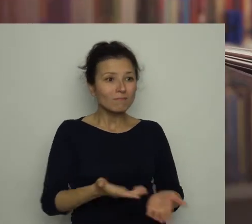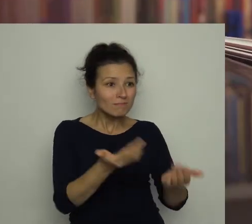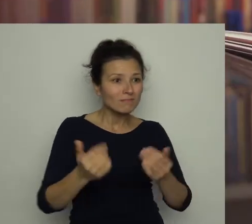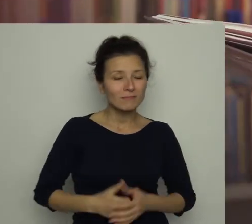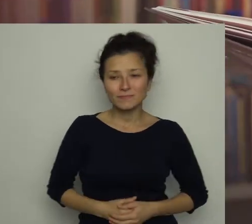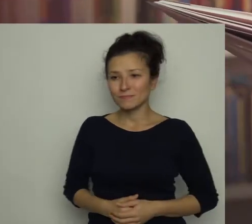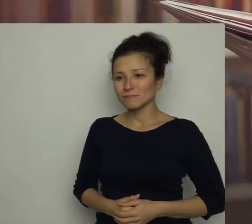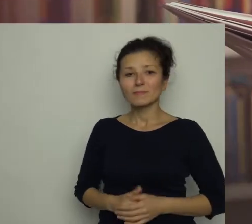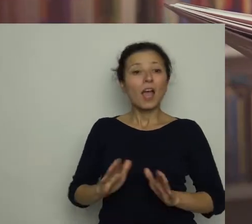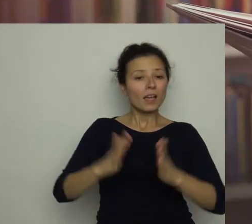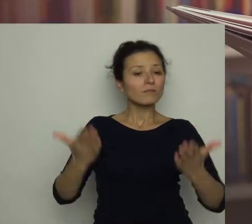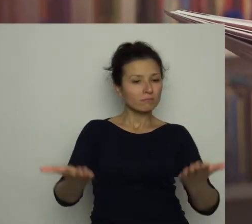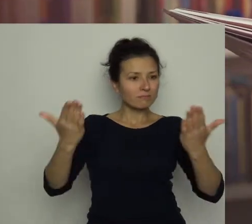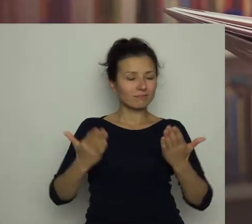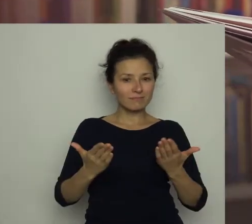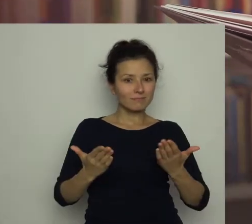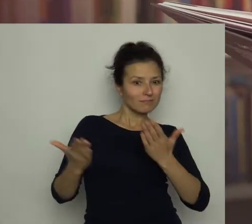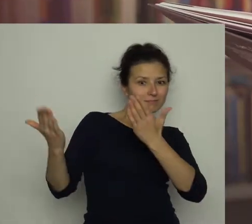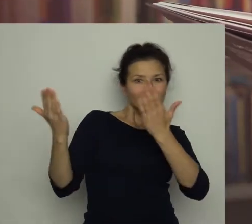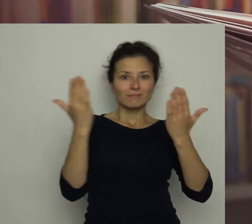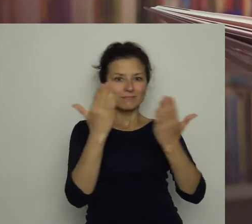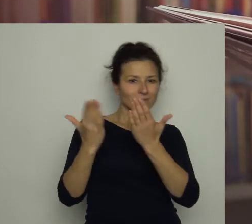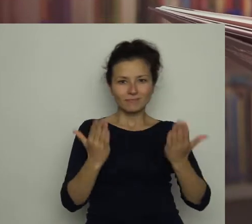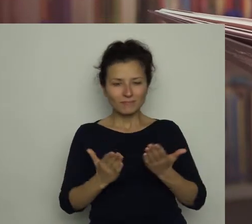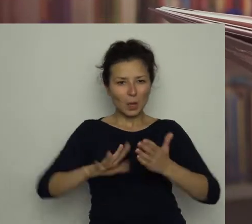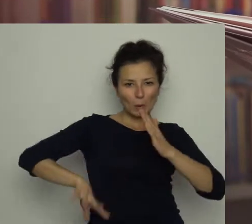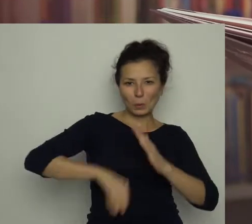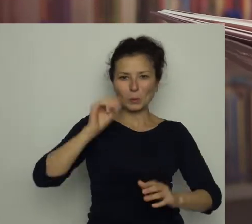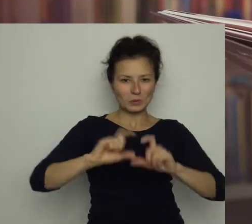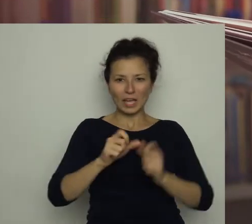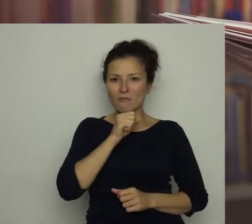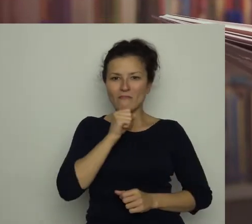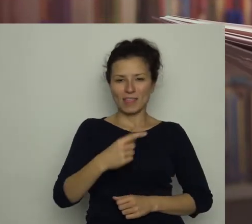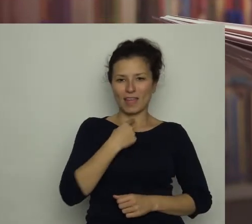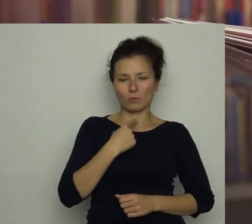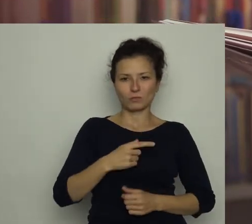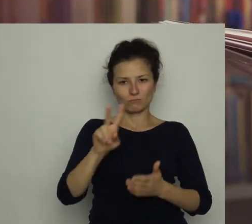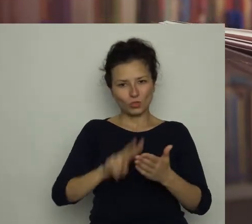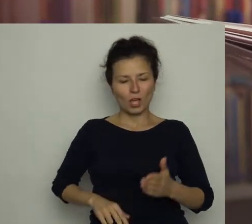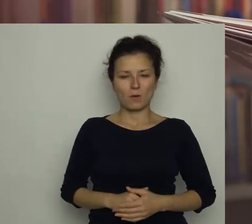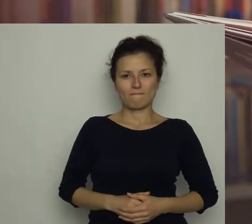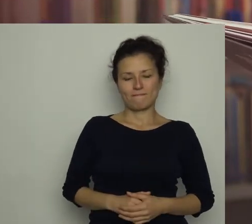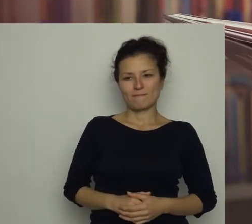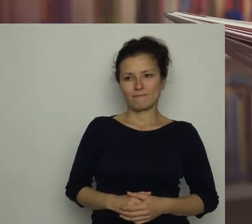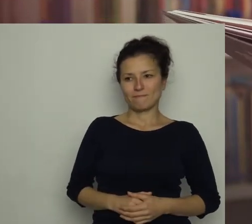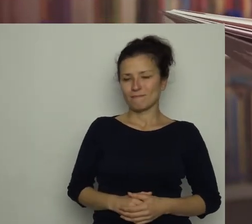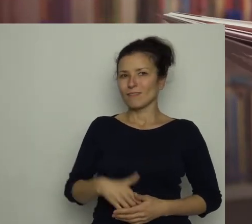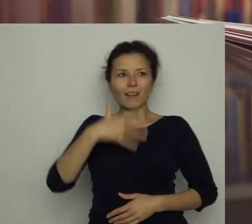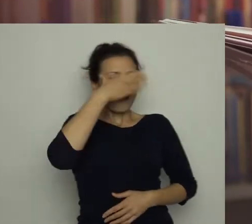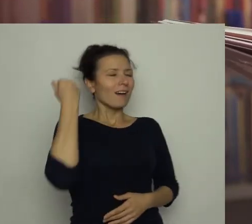Wzięłam gazetę do ręki i z zapartym tchem przeczytałam cały wywiad na głos. Antka rozpierała duma.